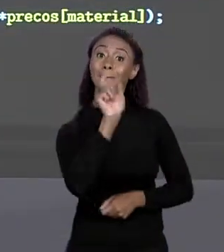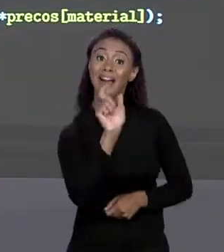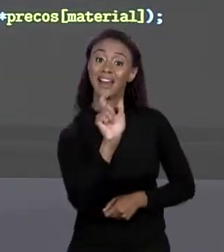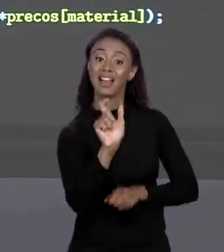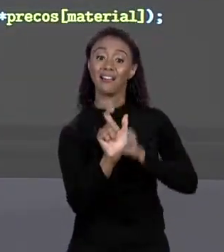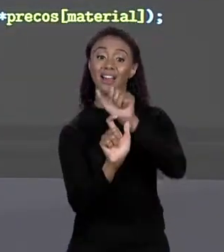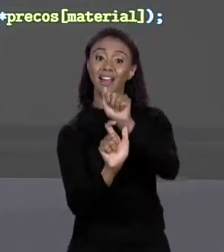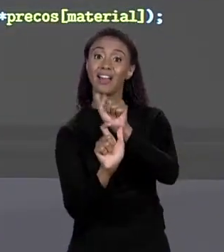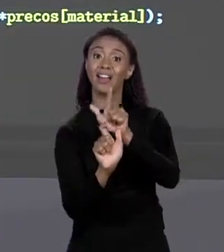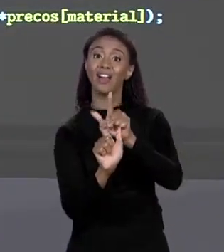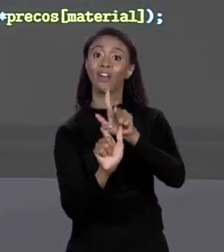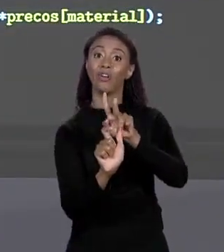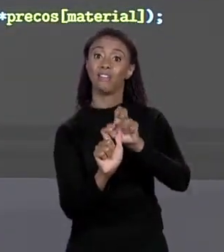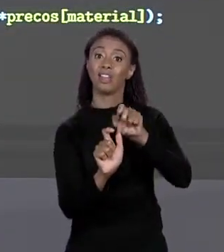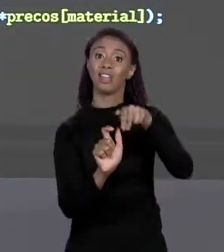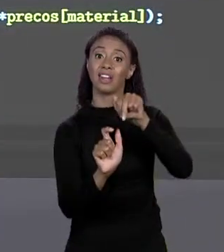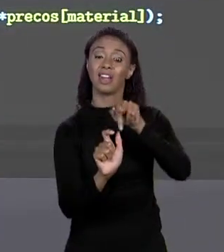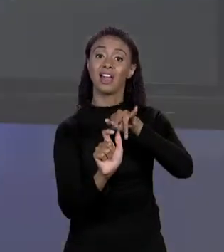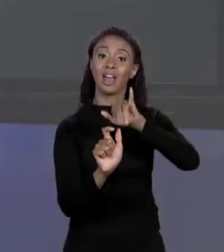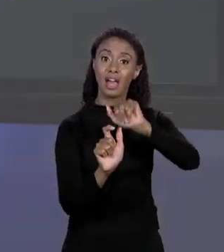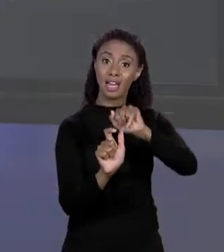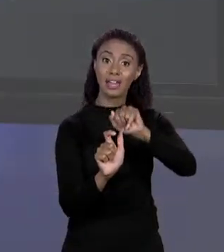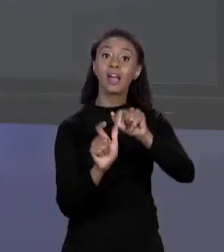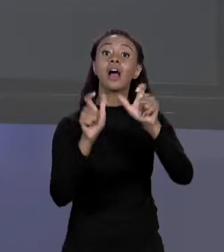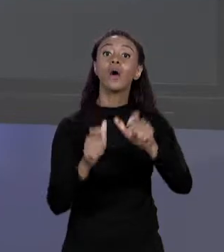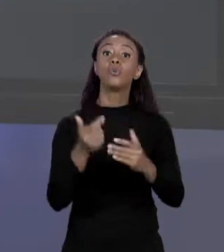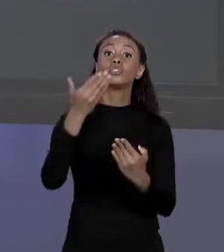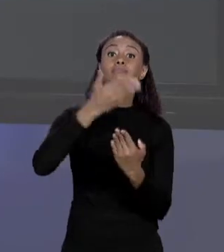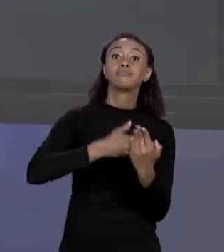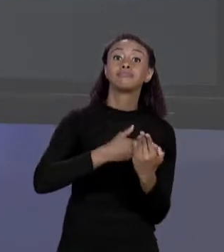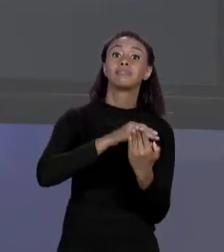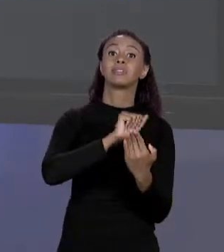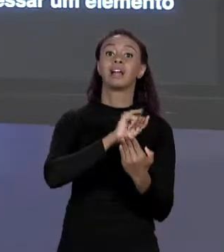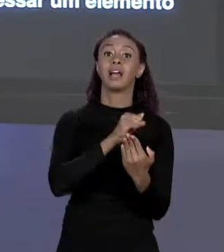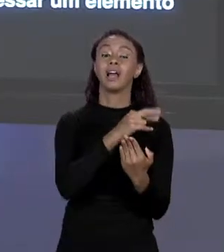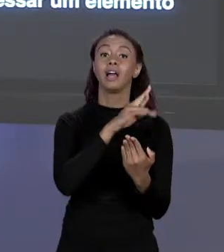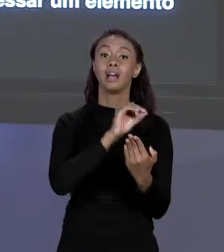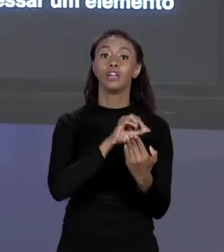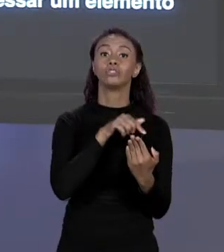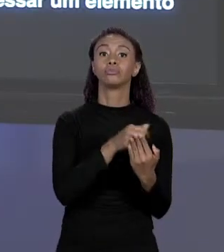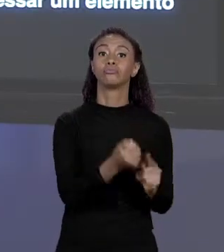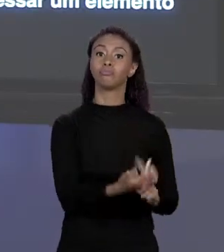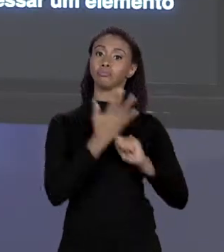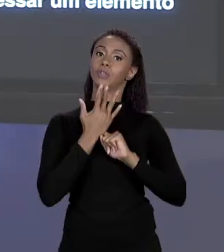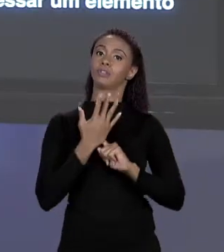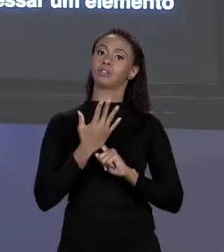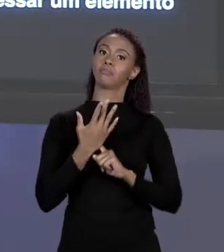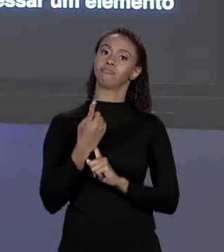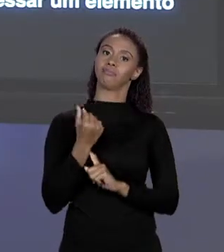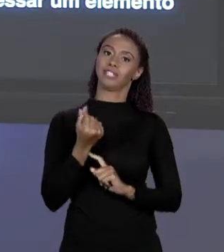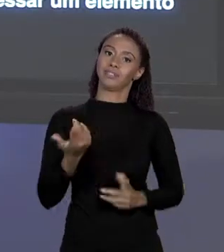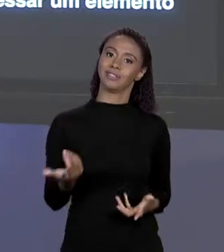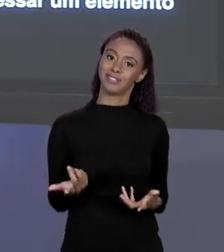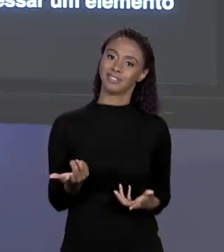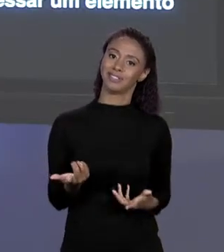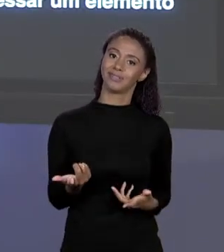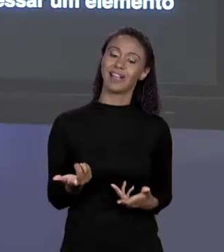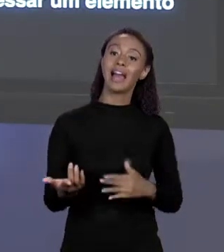ARRANJO E ELE VAI ME DAR O PREÇO DE ALVENARIA, ISSO AQUI É DEIXA O CÓDIGO MAIS LEGÍVEL.